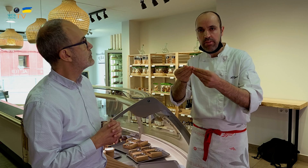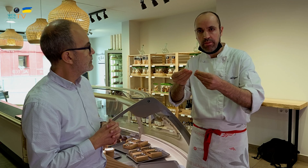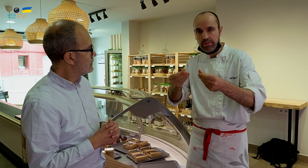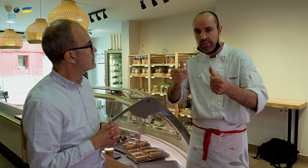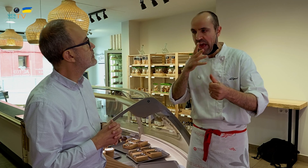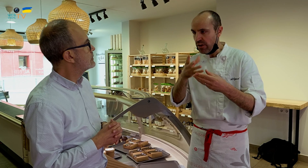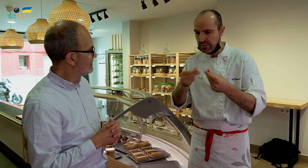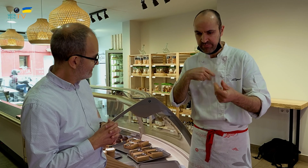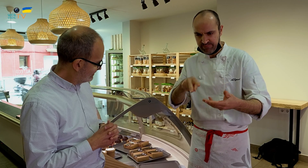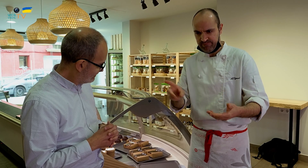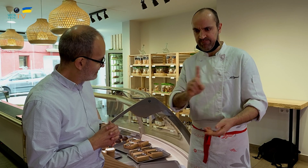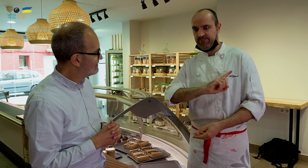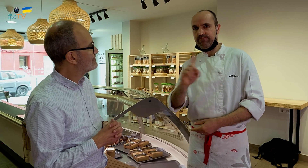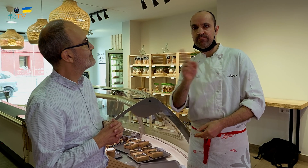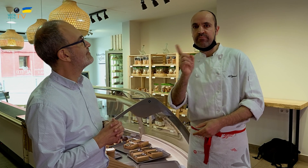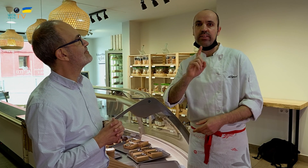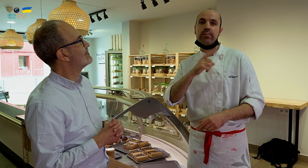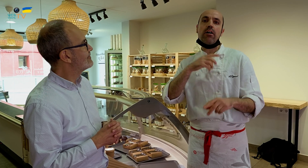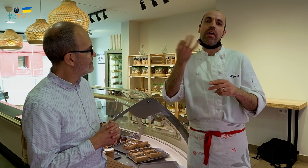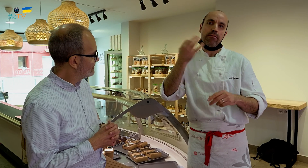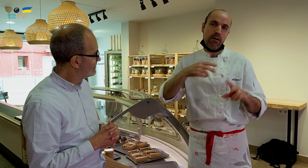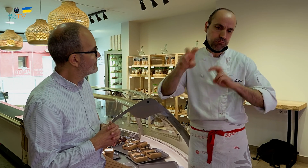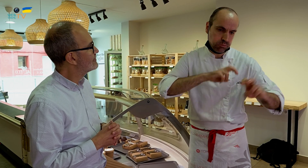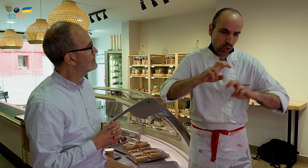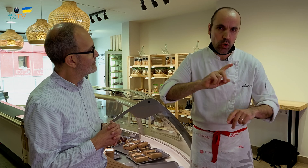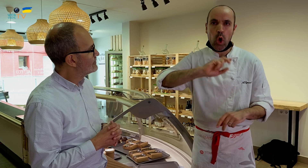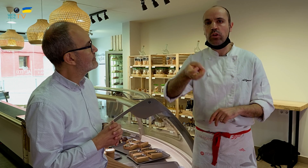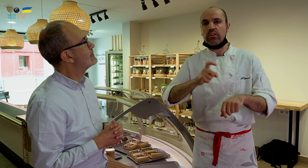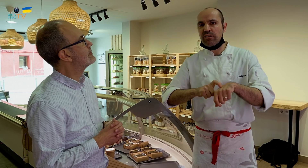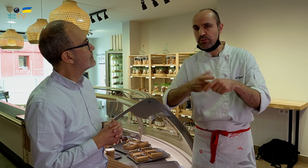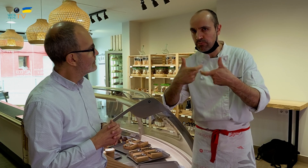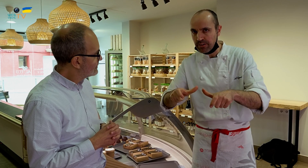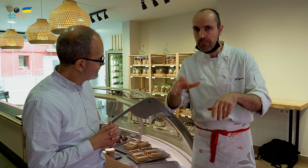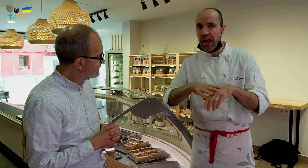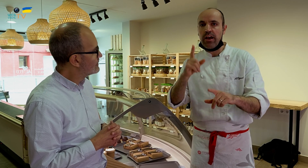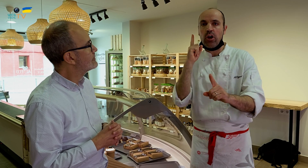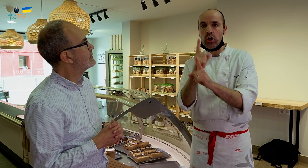se vuelve agua, y eso no puede ser. Hay que buscar otro tipo para contrarrestar la humedad,